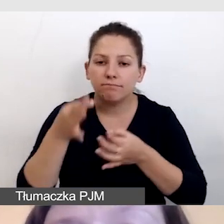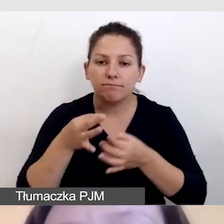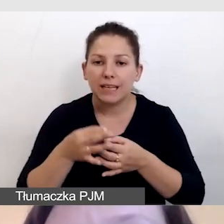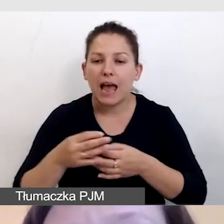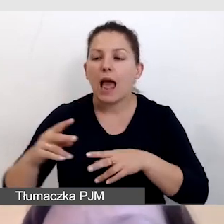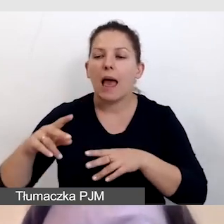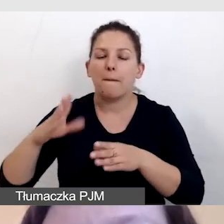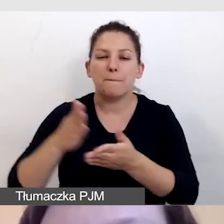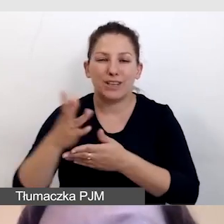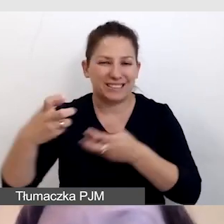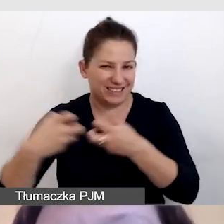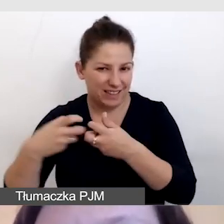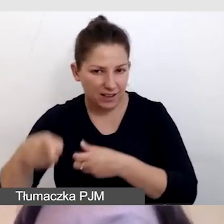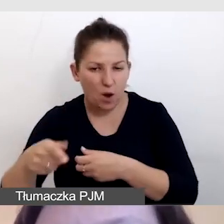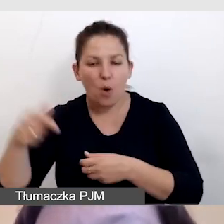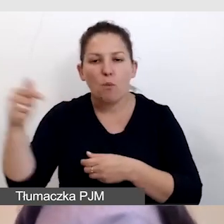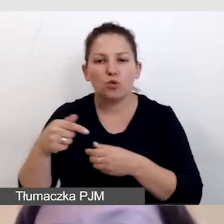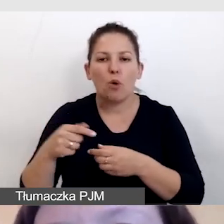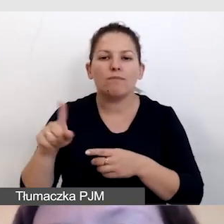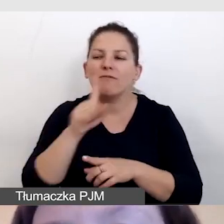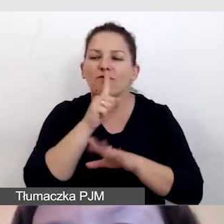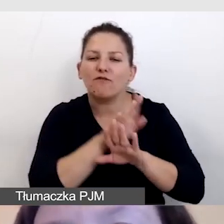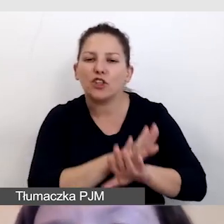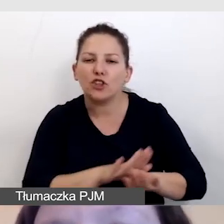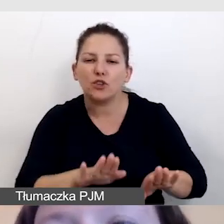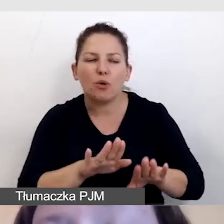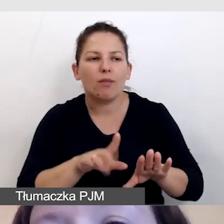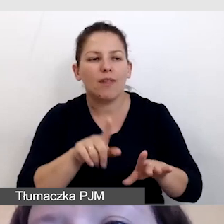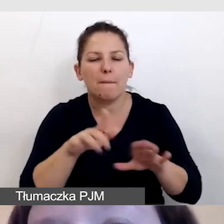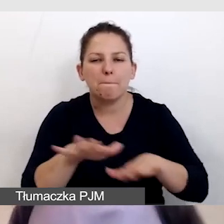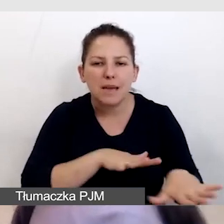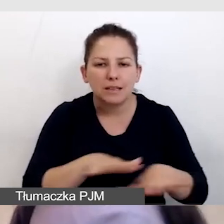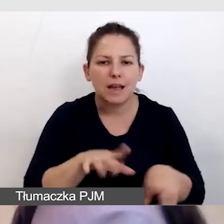muszą mieć wytłumione miejsce i oczywiście mikrofon,